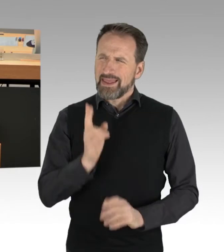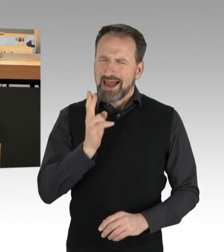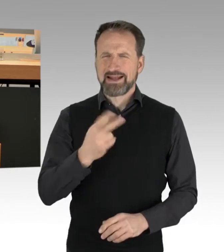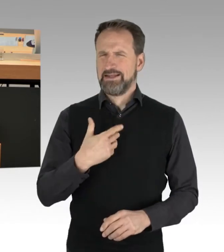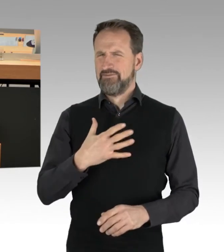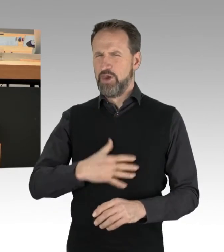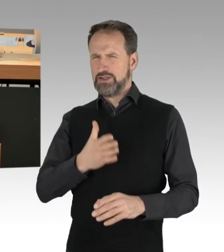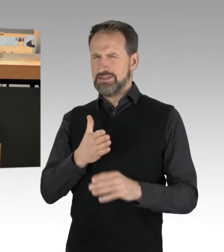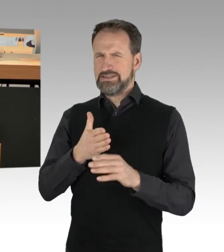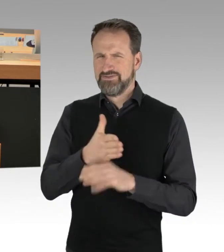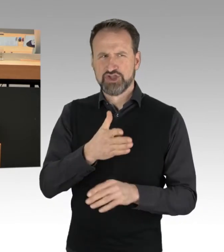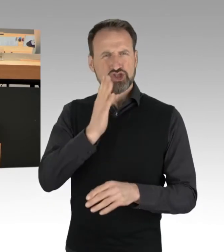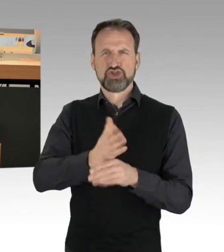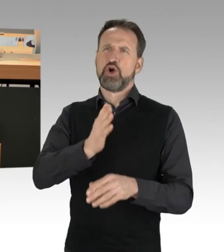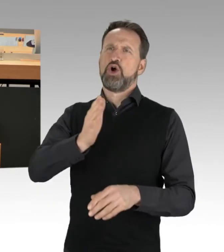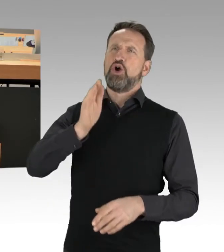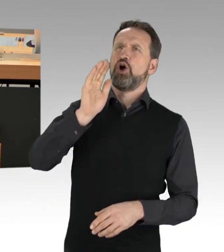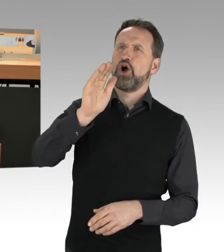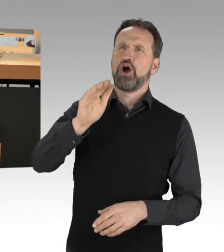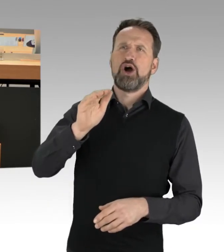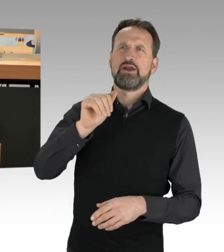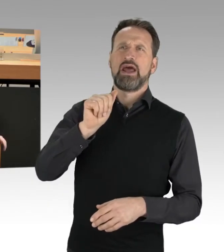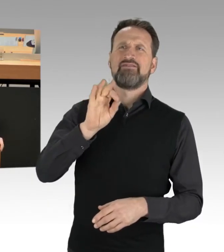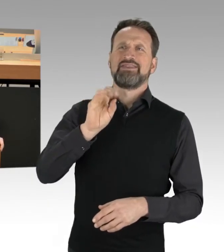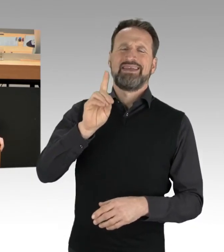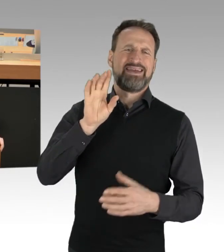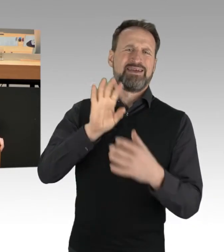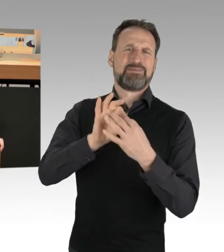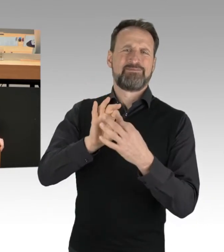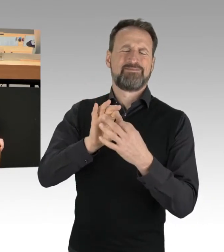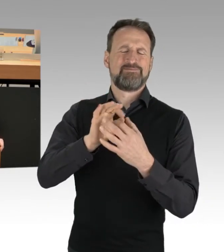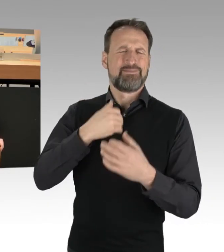aber ich mach's mal gleich am Anfang, dann sind wir das Thema los.